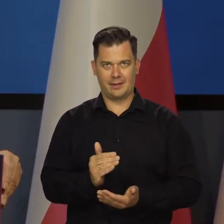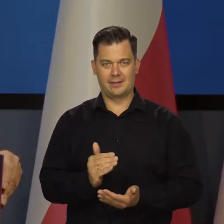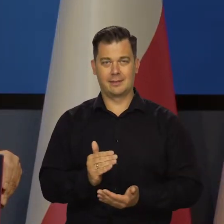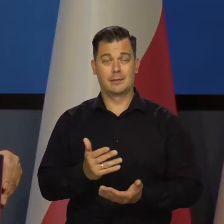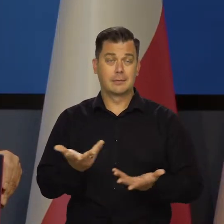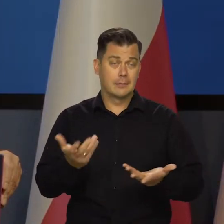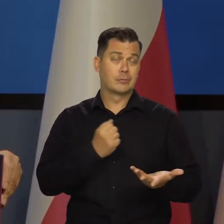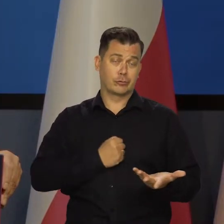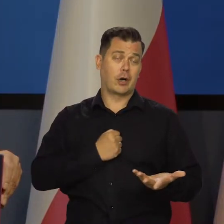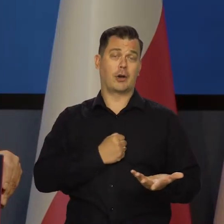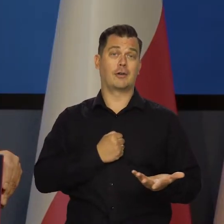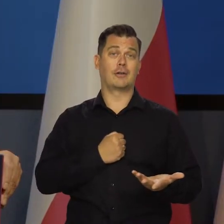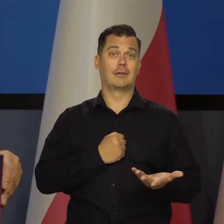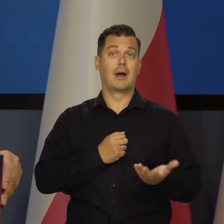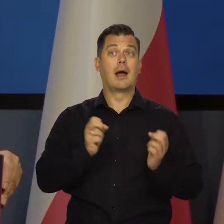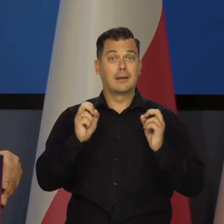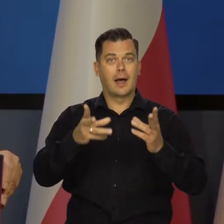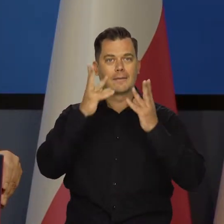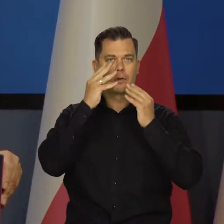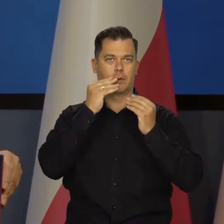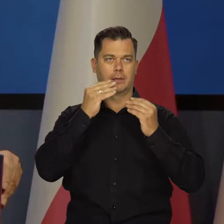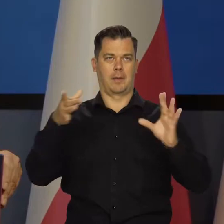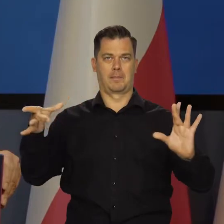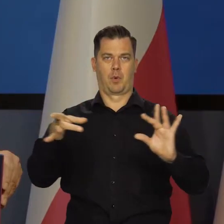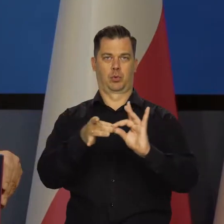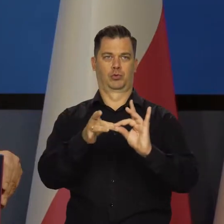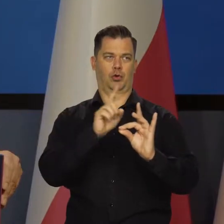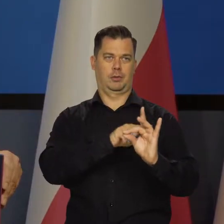i udzielanie konsumpcyjnych. Niestety, ale taki to jest mechanizm.